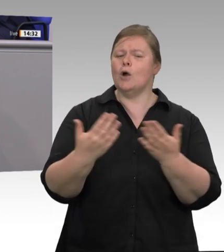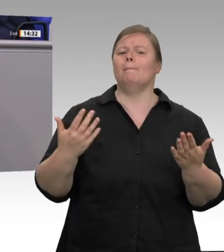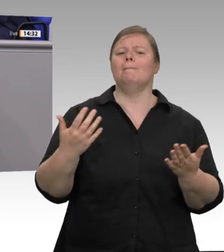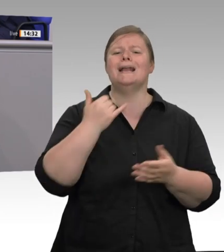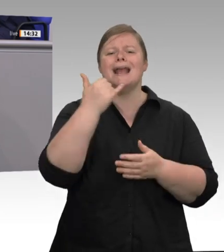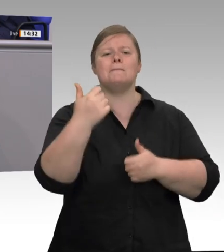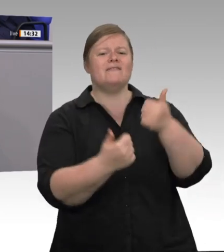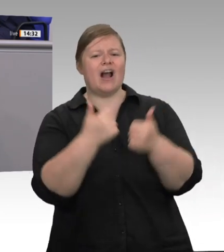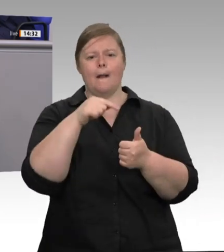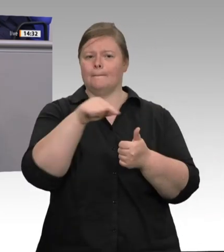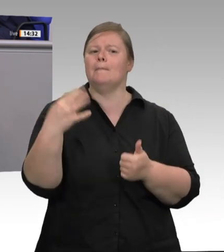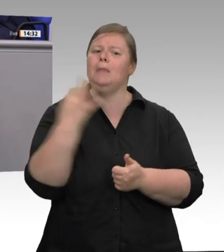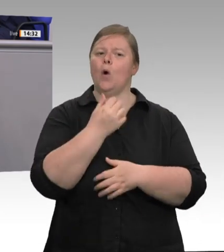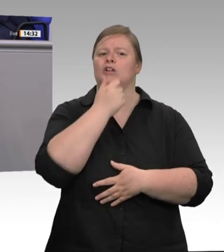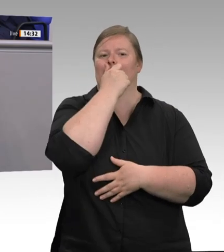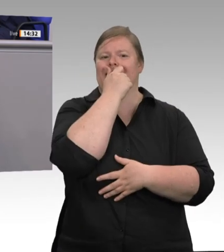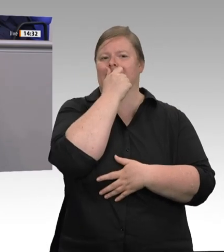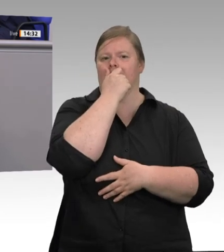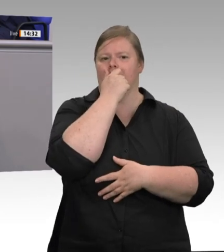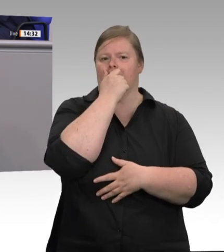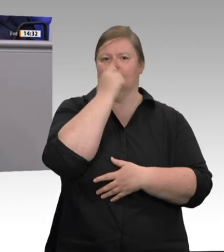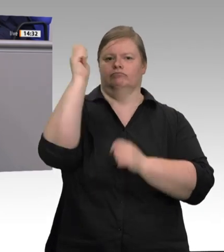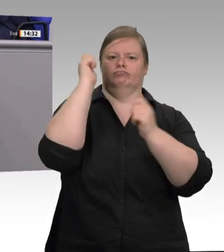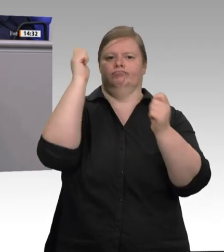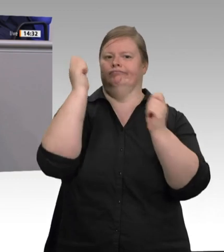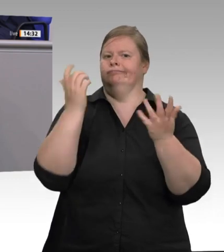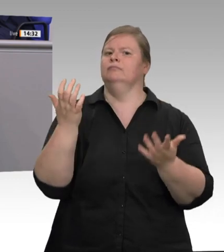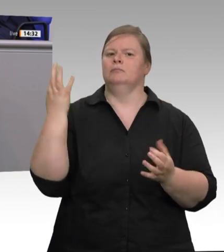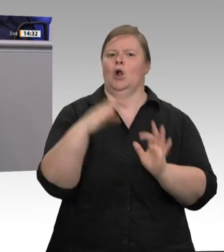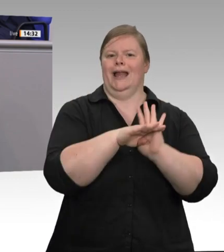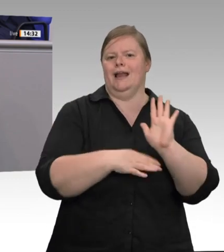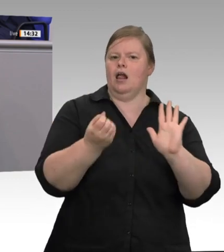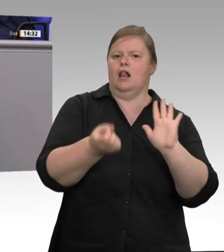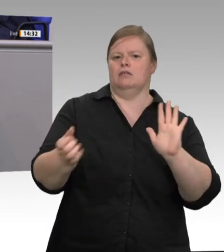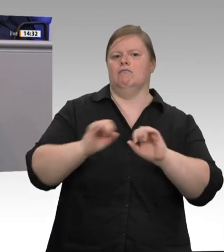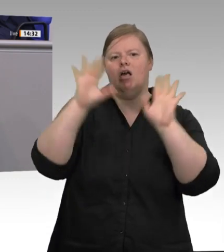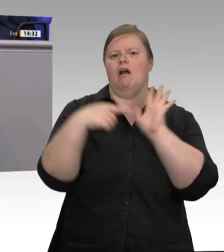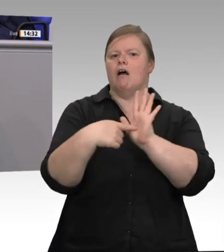die mit festangestellten Arbeitnehmern tätig sind, zeigen kaum Auffälligkeiten. Auffälligkeiten